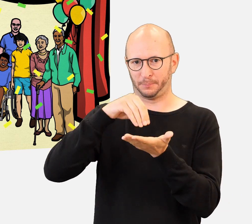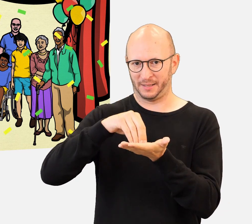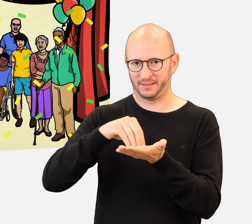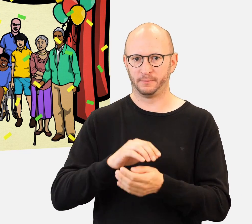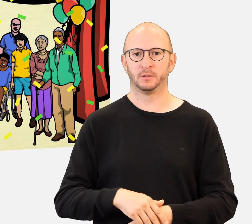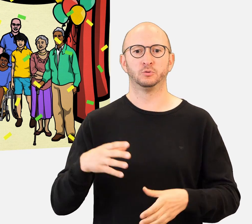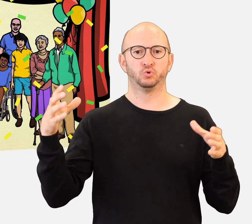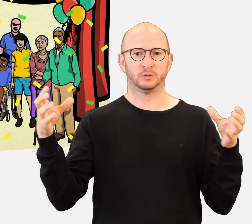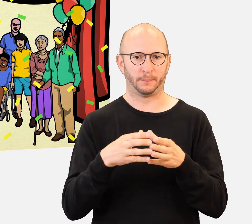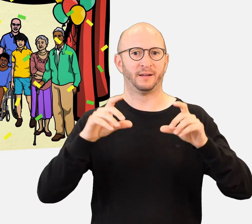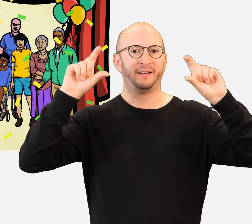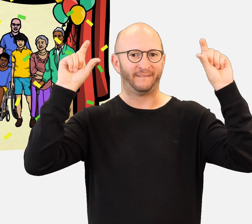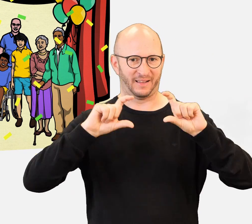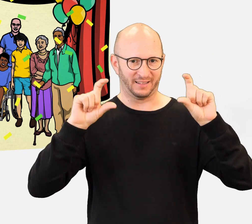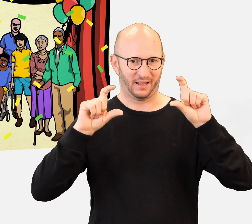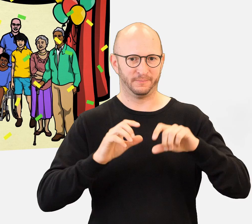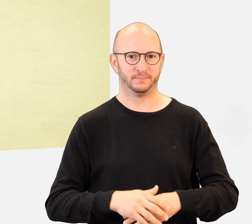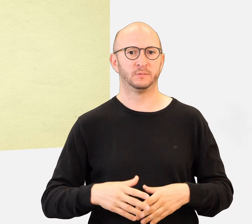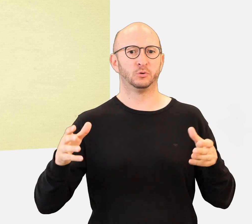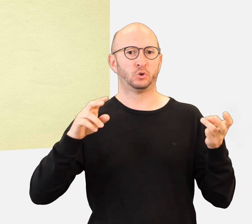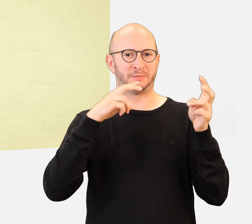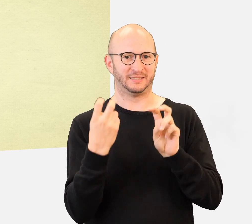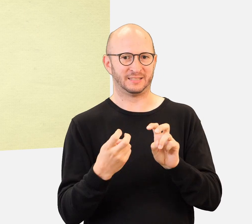Um sich anzumelden und alle Informationen zu finden,